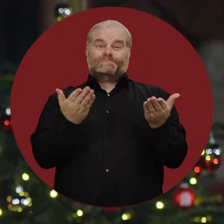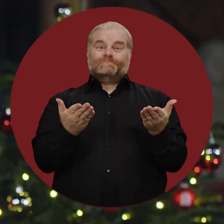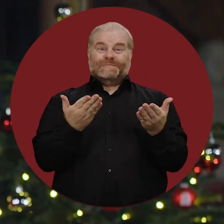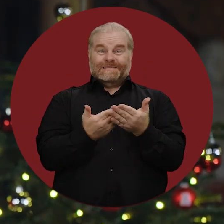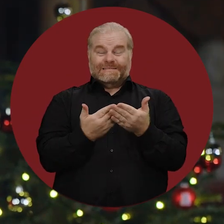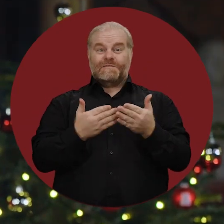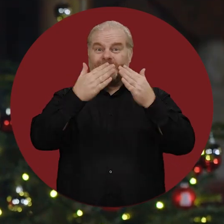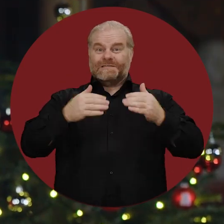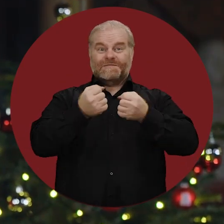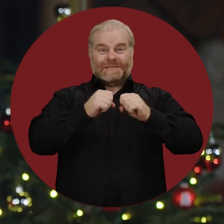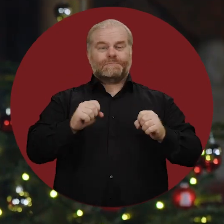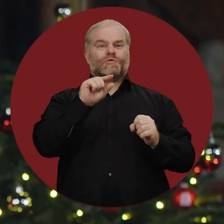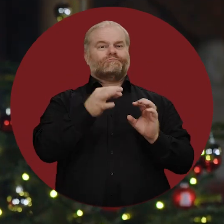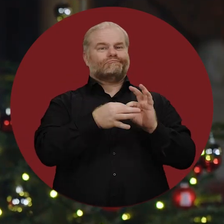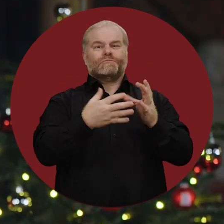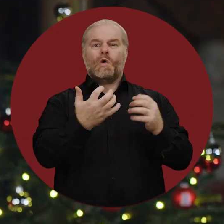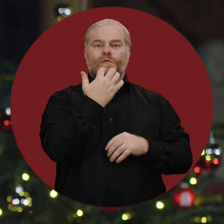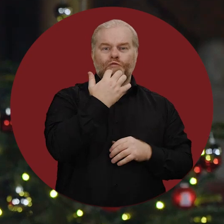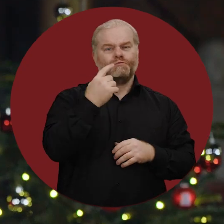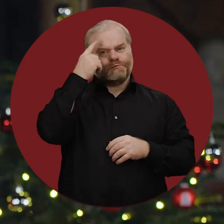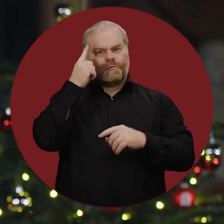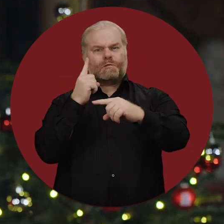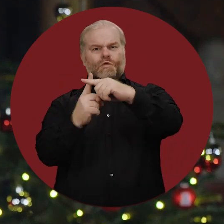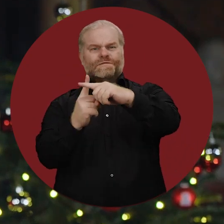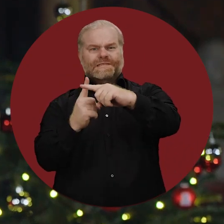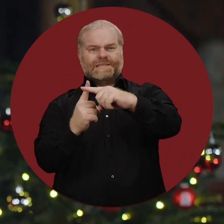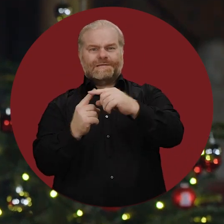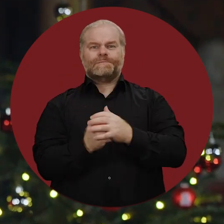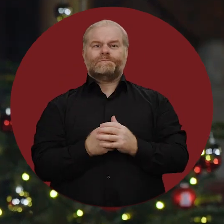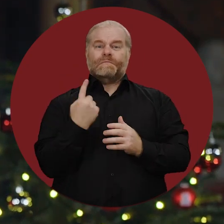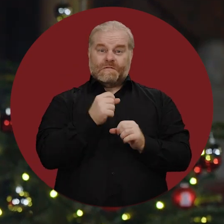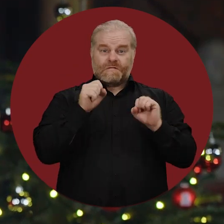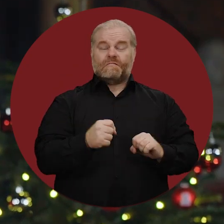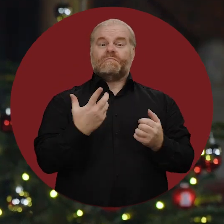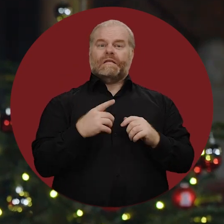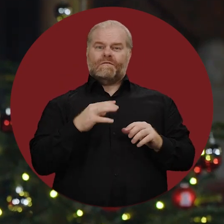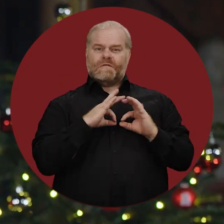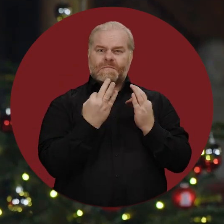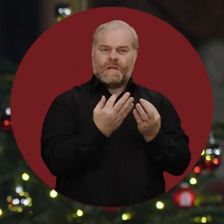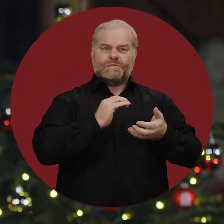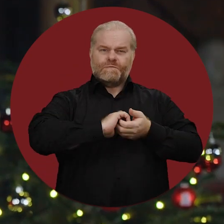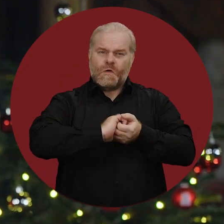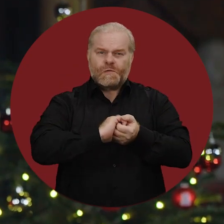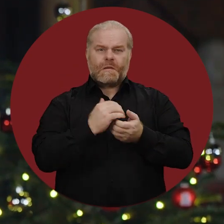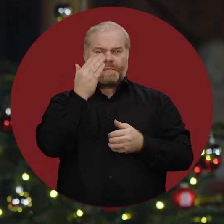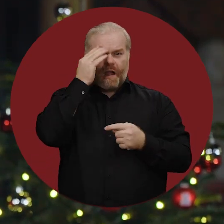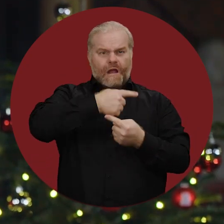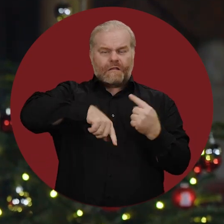Das Weihnachtsfest steht für diese Hoffnung und Zuversicht. Wir können Kraft schöpfen im Kreise der Familie,